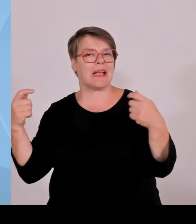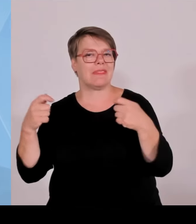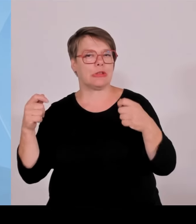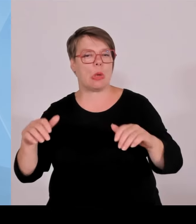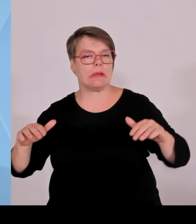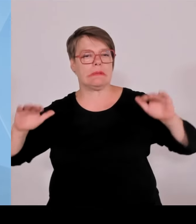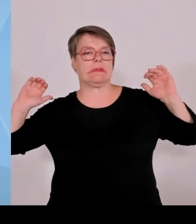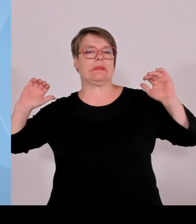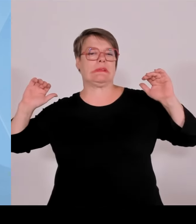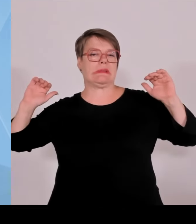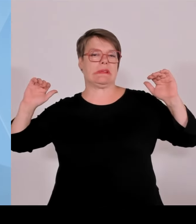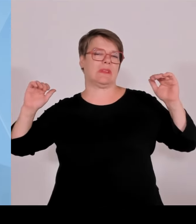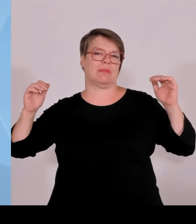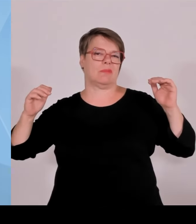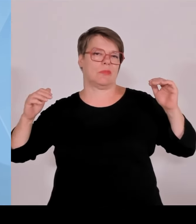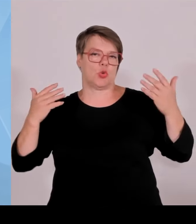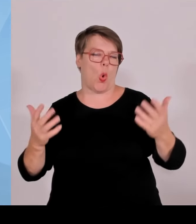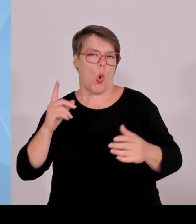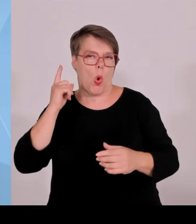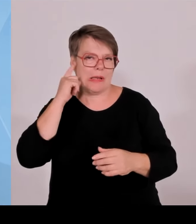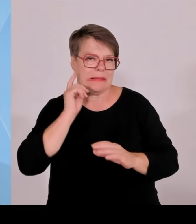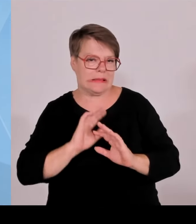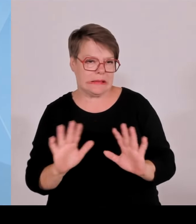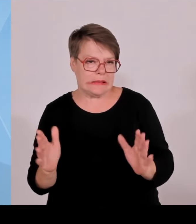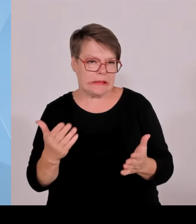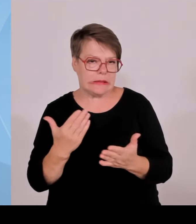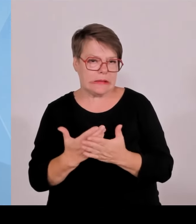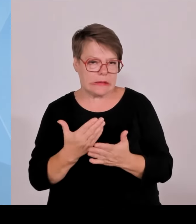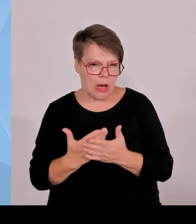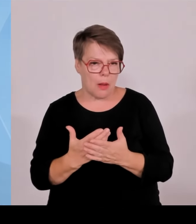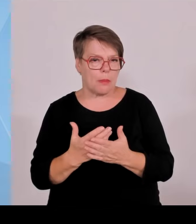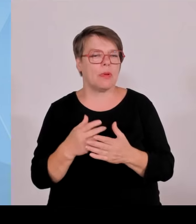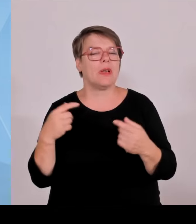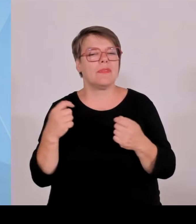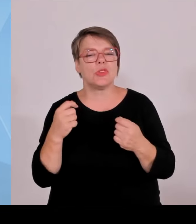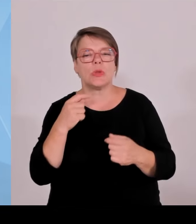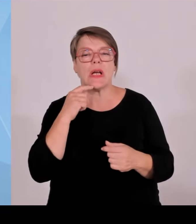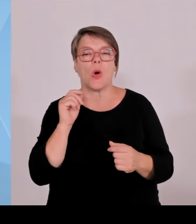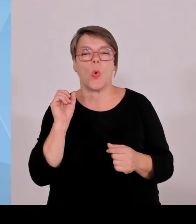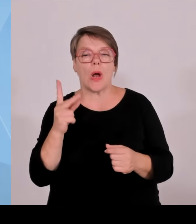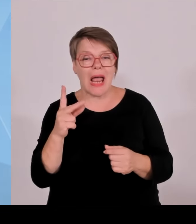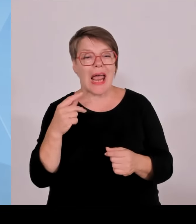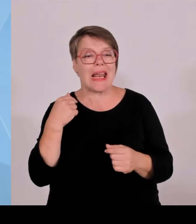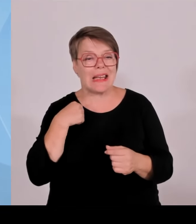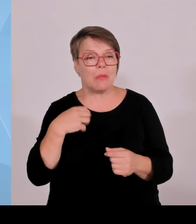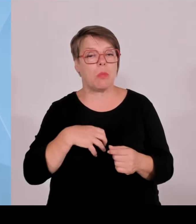Energien und auch für die Akzeptanz der erneuerbaren Energien in Bayern in der kommunalen Ebene, in der Bevölkerung hinbekommen.